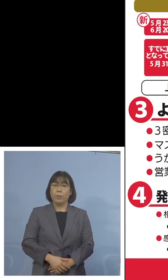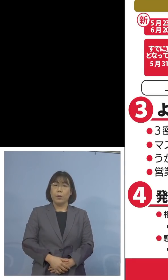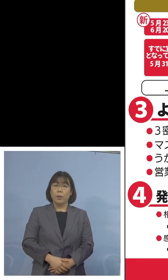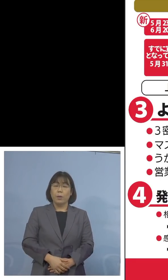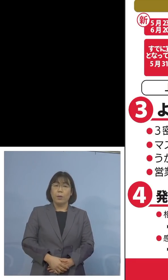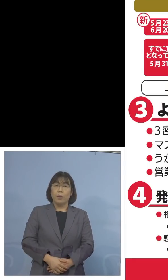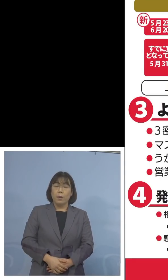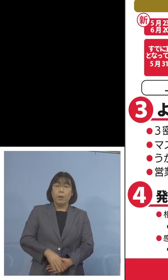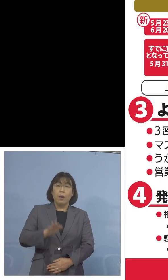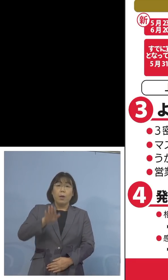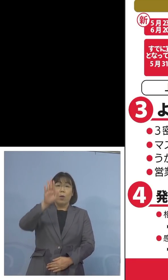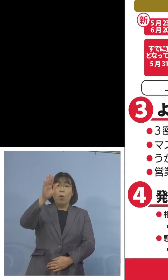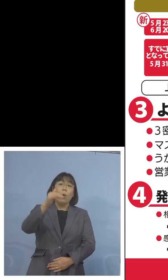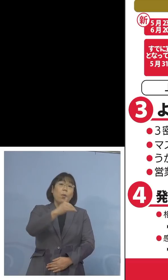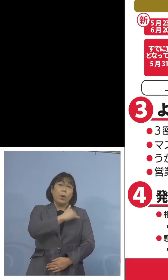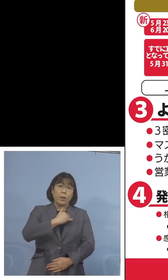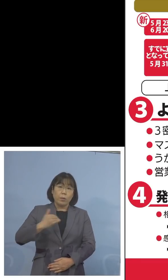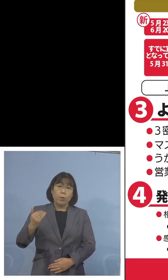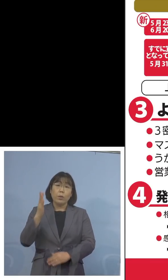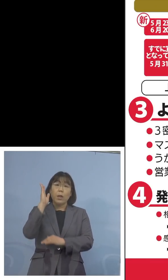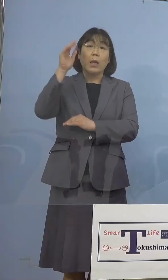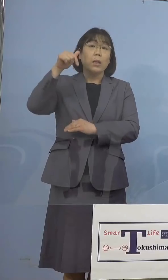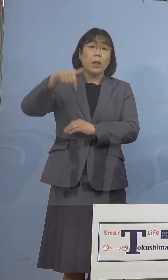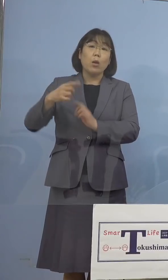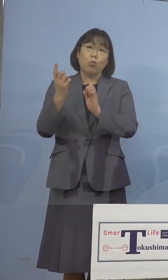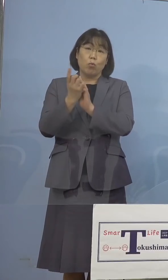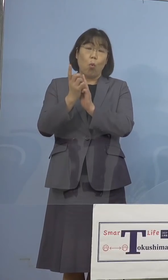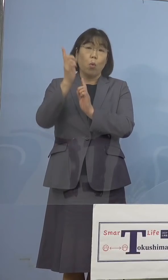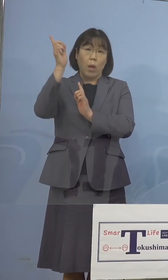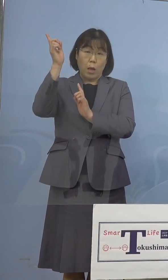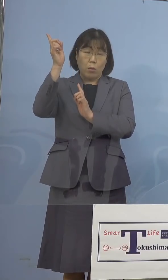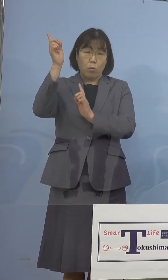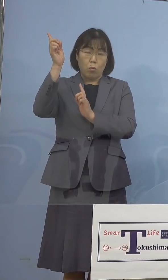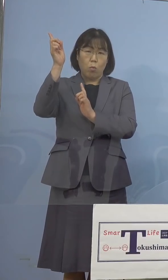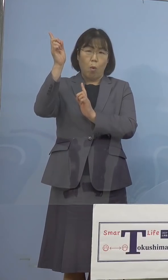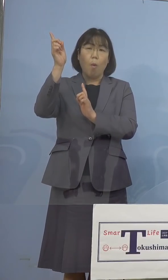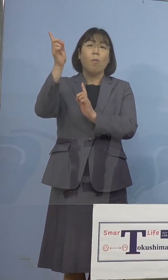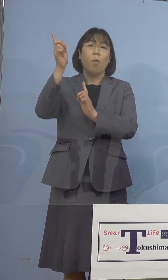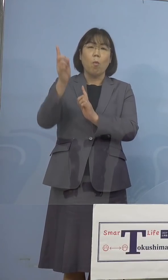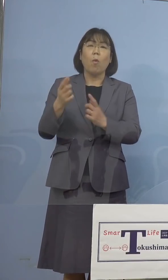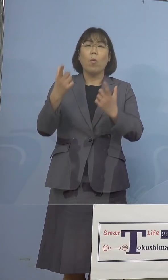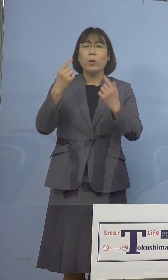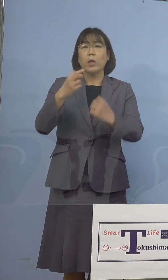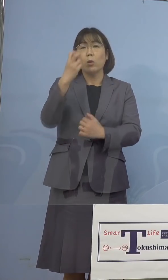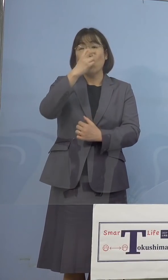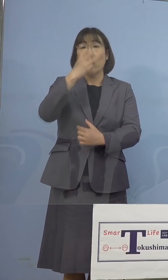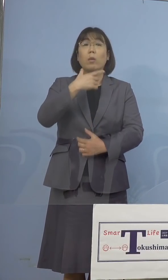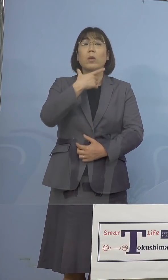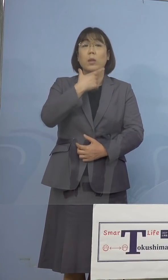今後我々としても、政府の対応 注視をしていかなければならないという